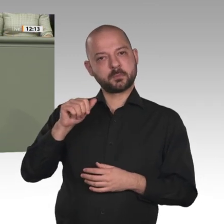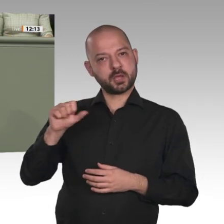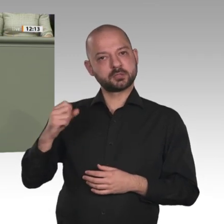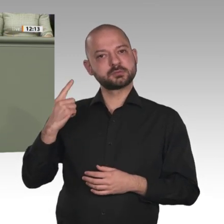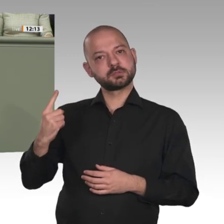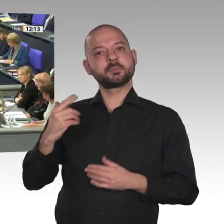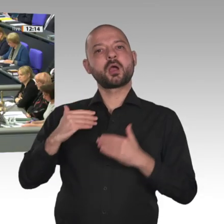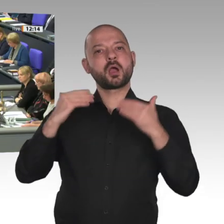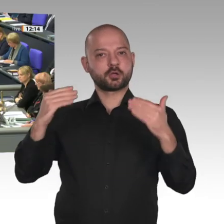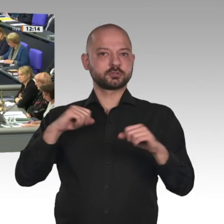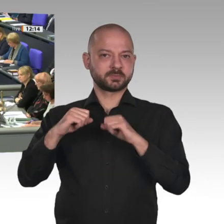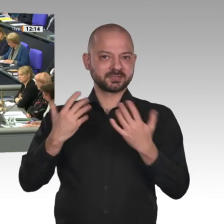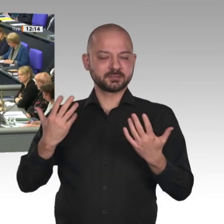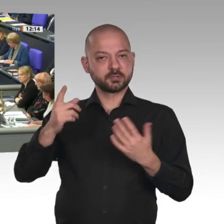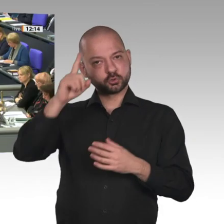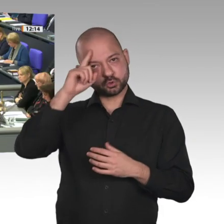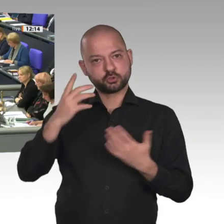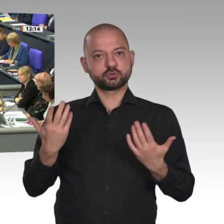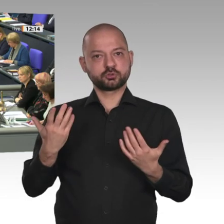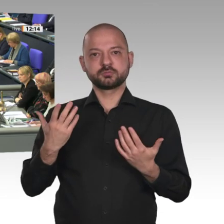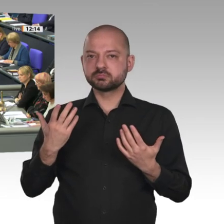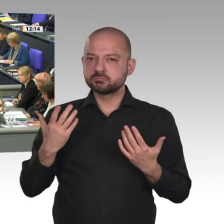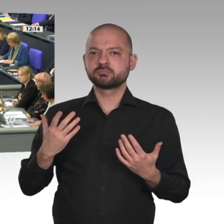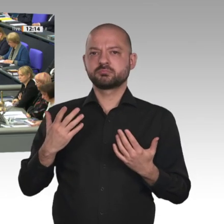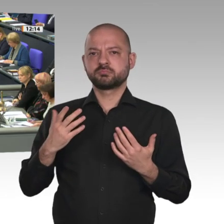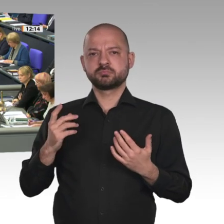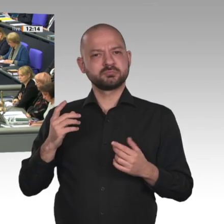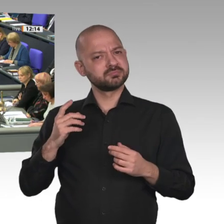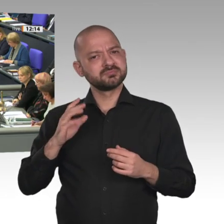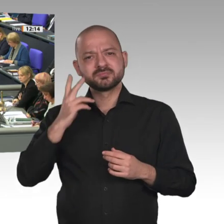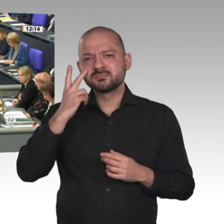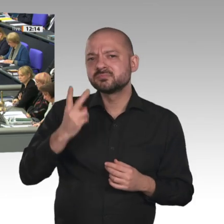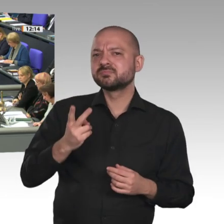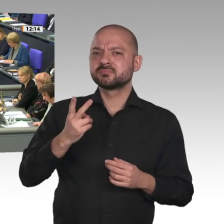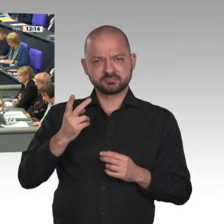Deutschland die Gruppe Friends of Sudan mit initiiert hat und mitträgt. Wie anders